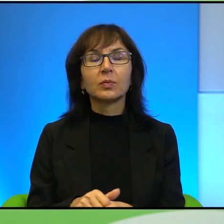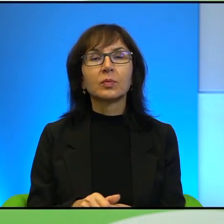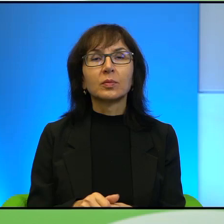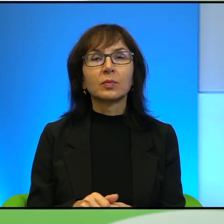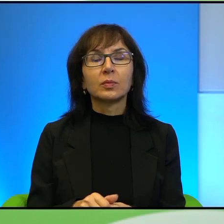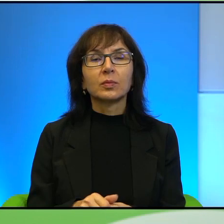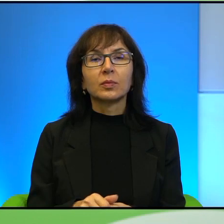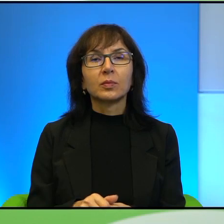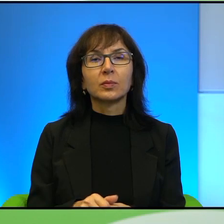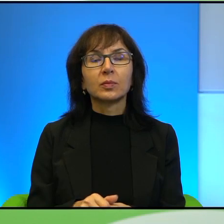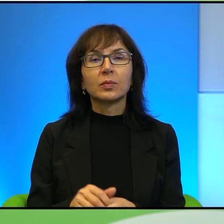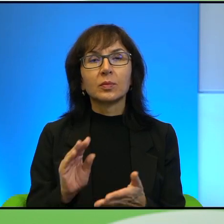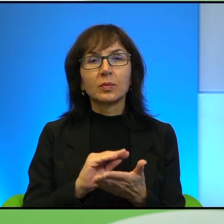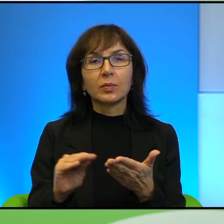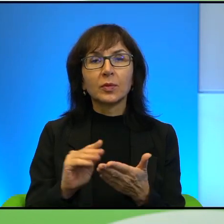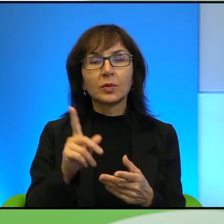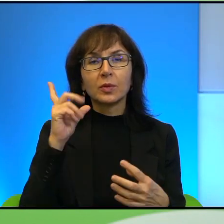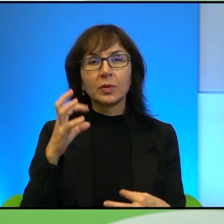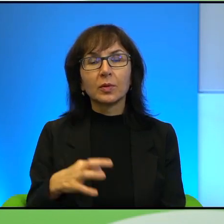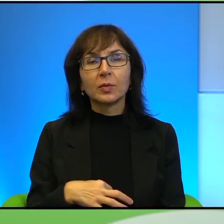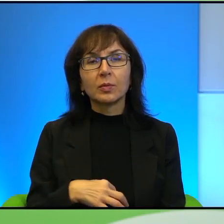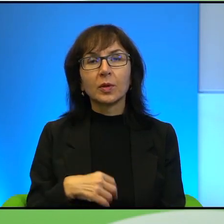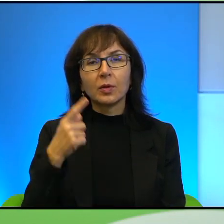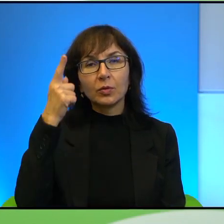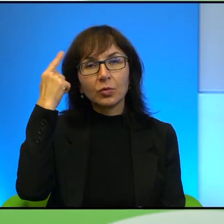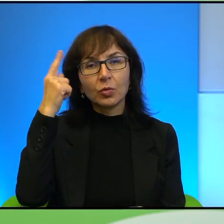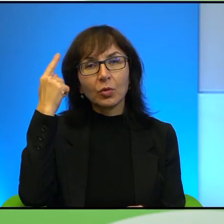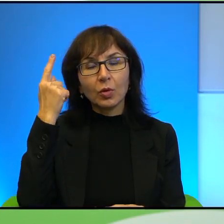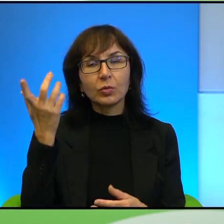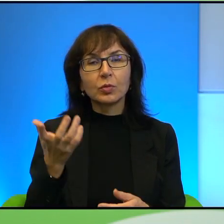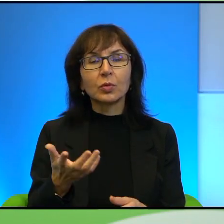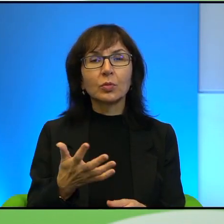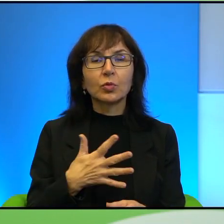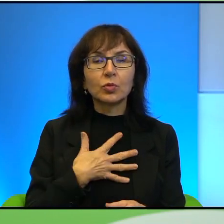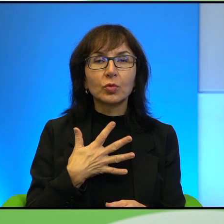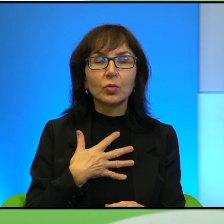Tutaj pisze Pan też z taką troską i z taką czułością albo może ja to tak tylko